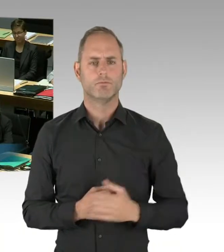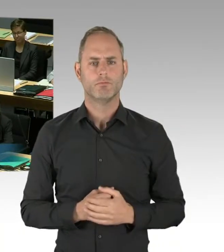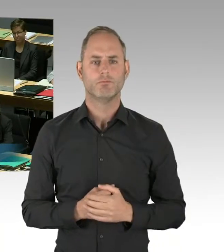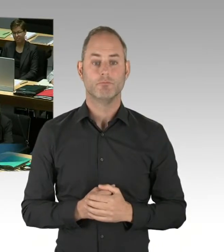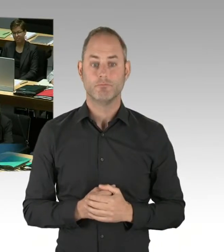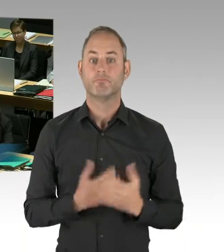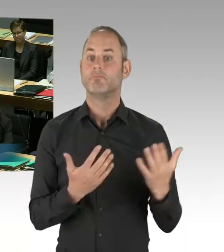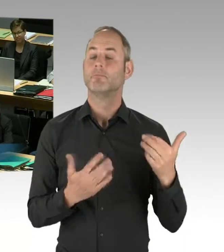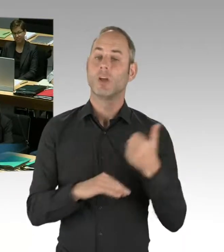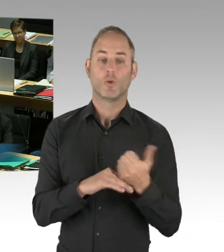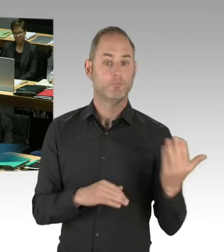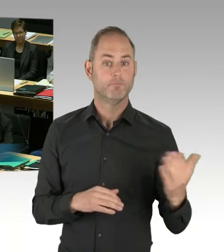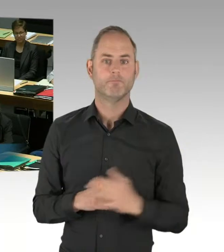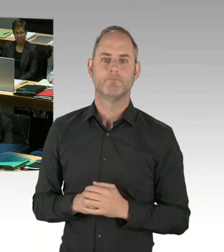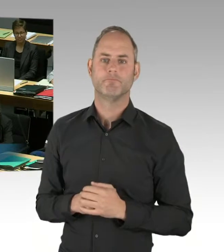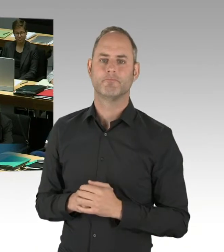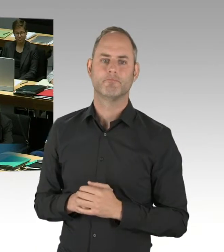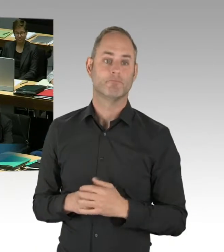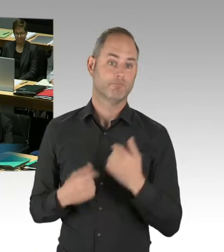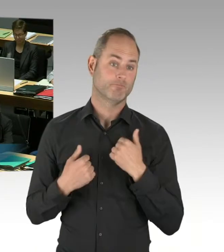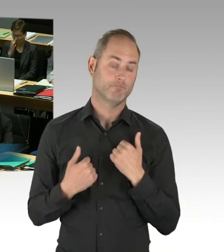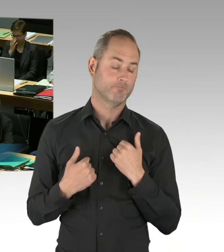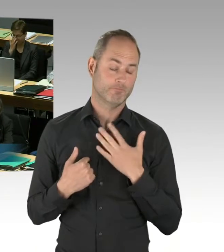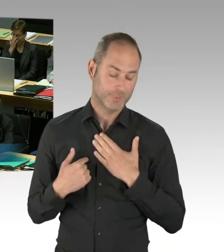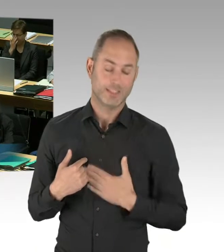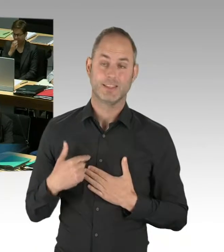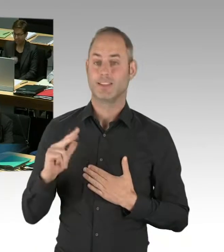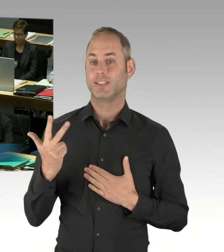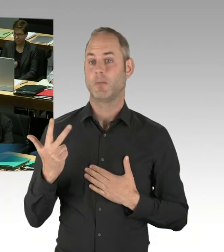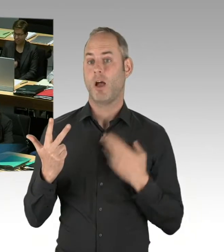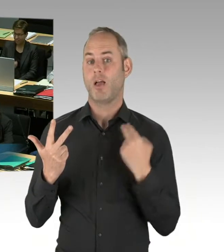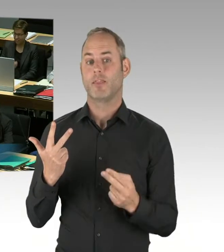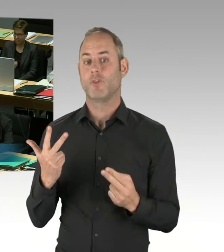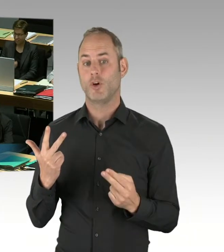so wie ich sie genau beantwortet habe. Leute, es ist so,